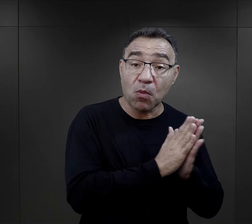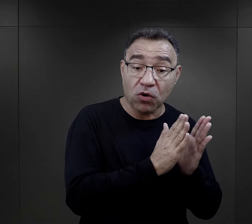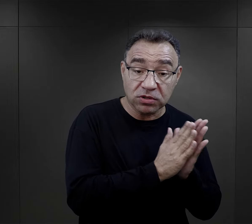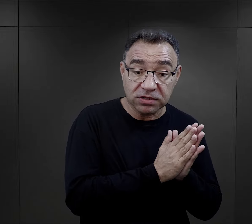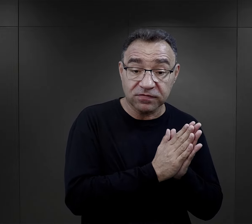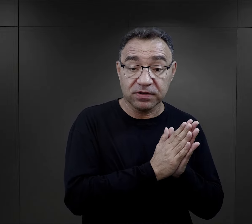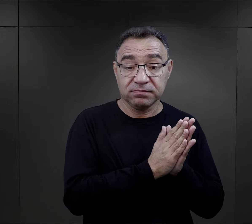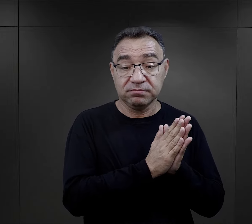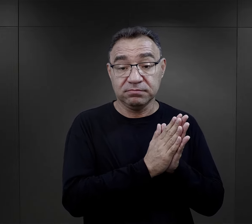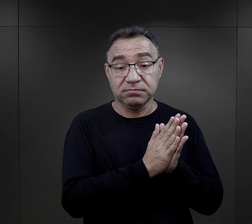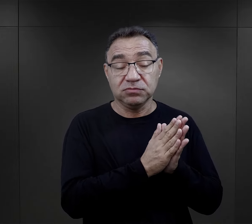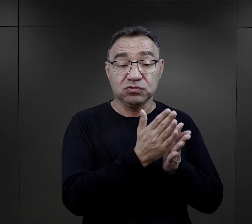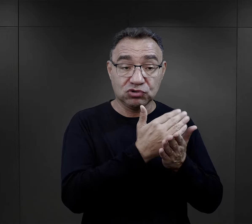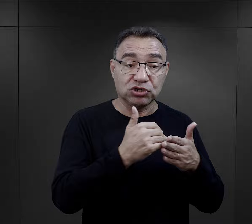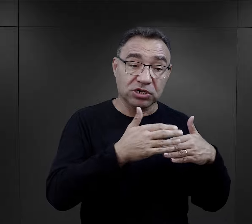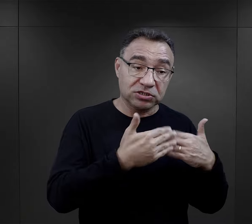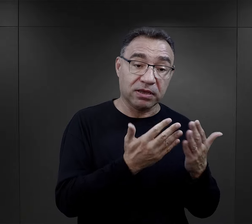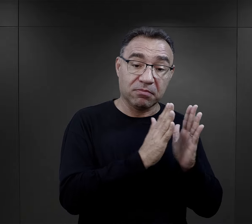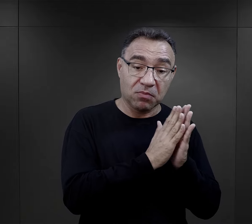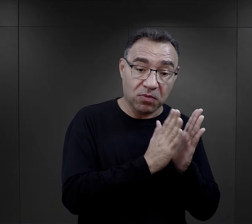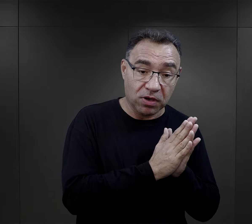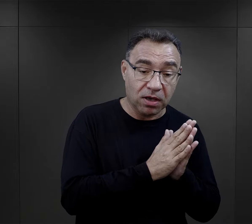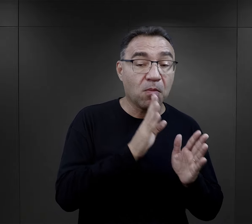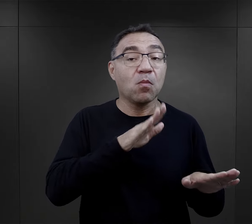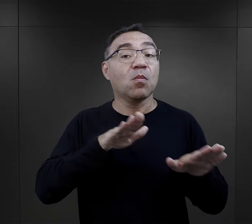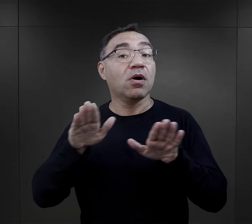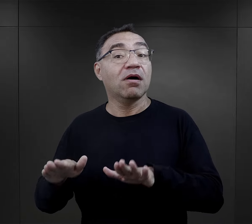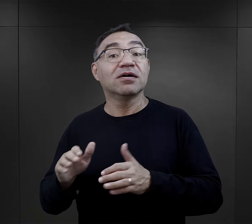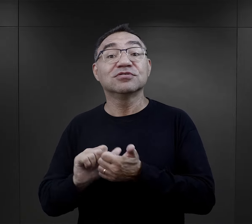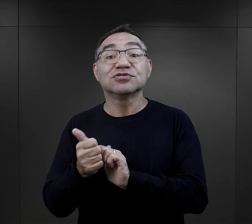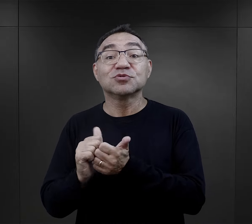tutaj wspominałam o modlitwie, która jakoś tam była częścią dnia